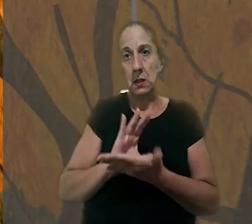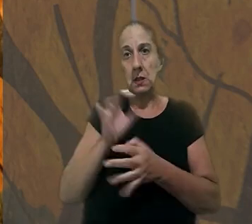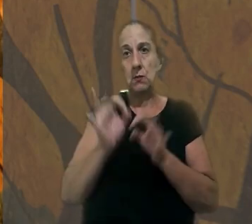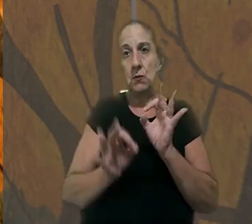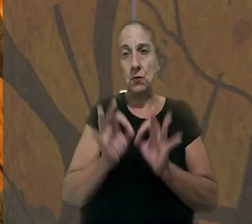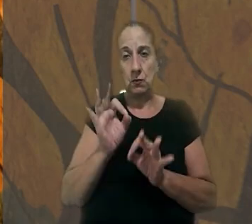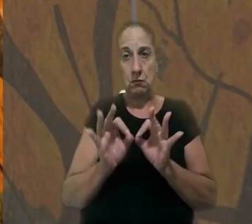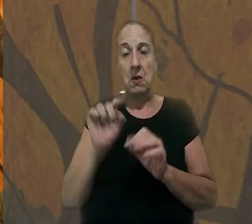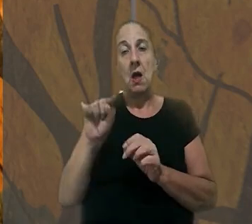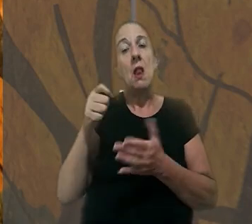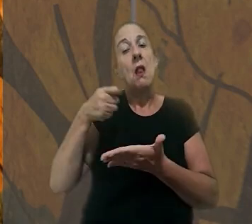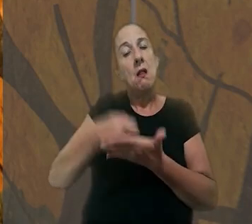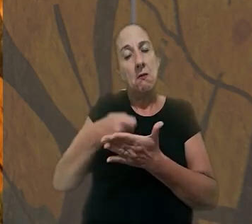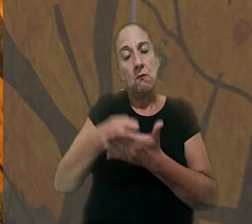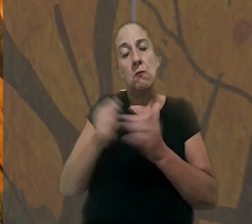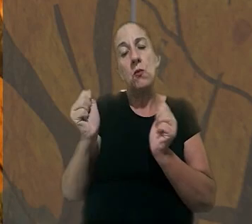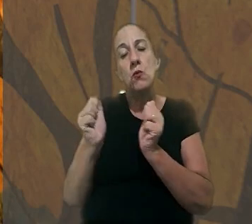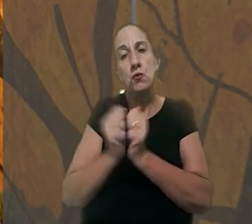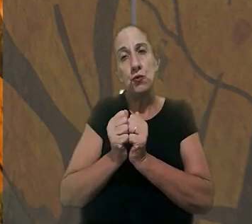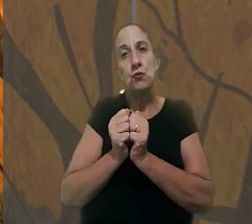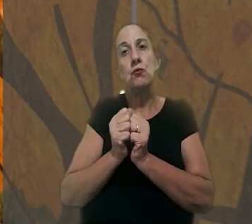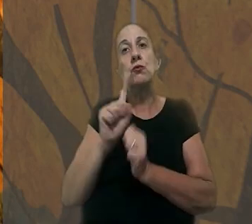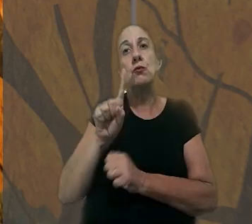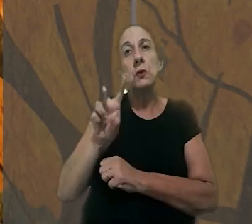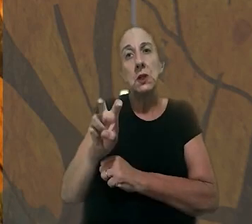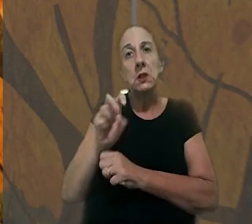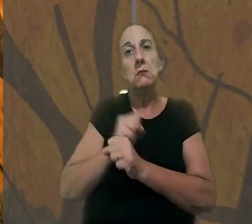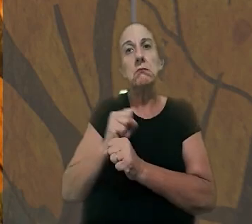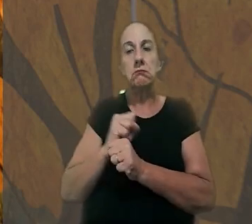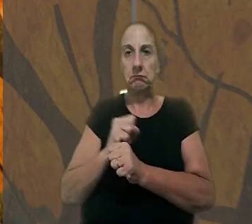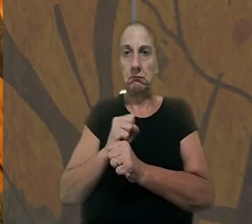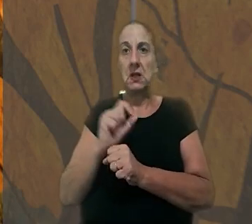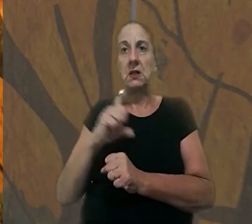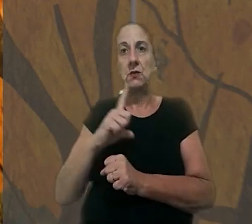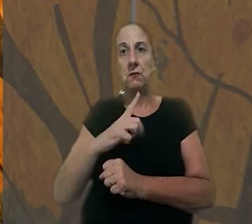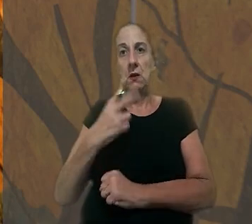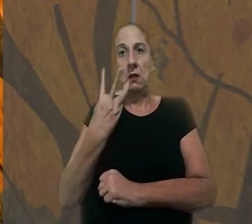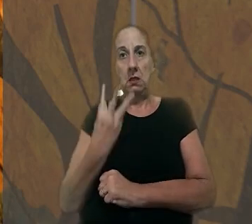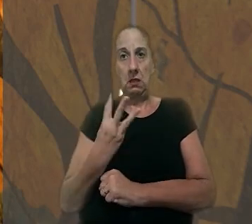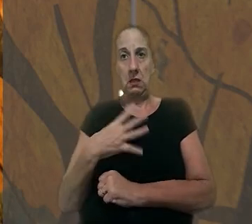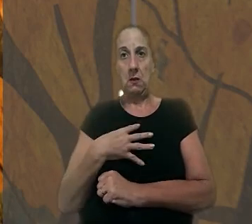na justiça. Ela afirmou que eles estavam juntos há cerca de 15 anos e que tiveram três filhos.